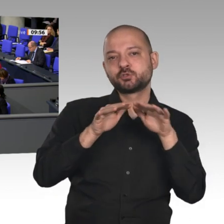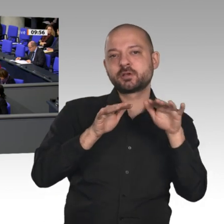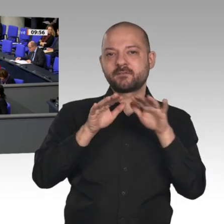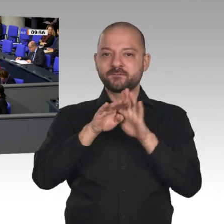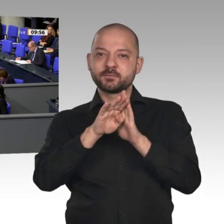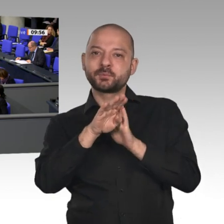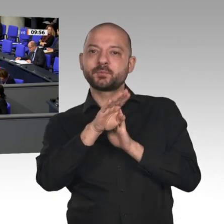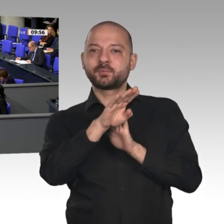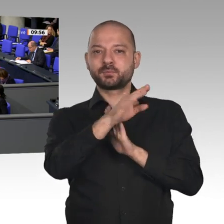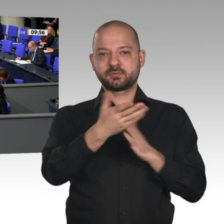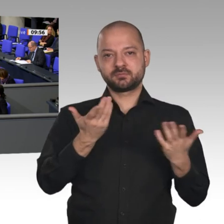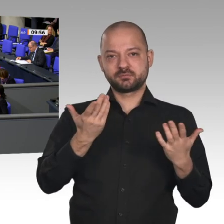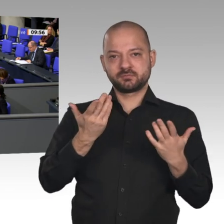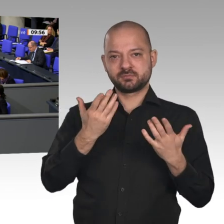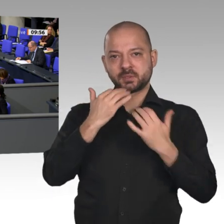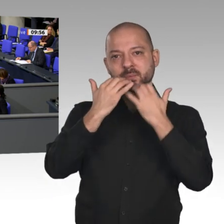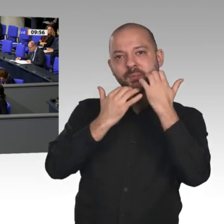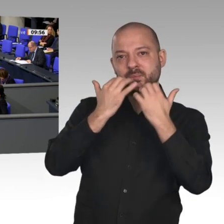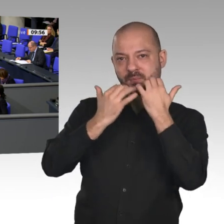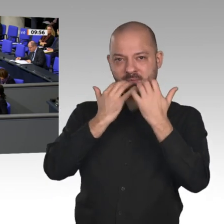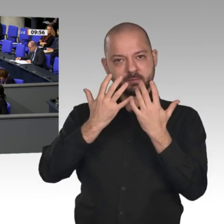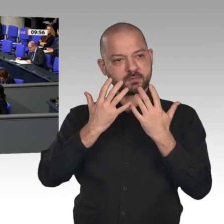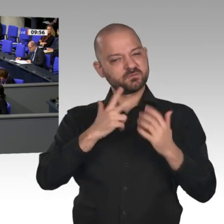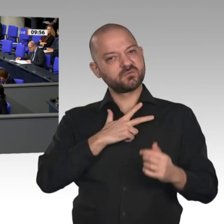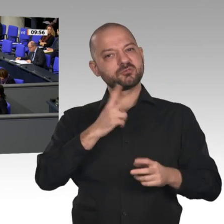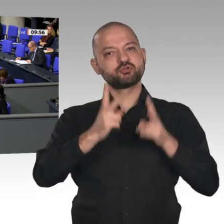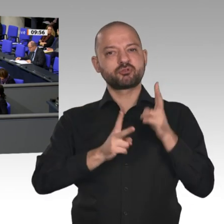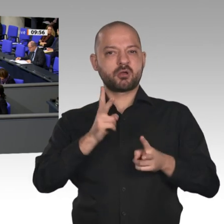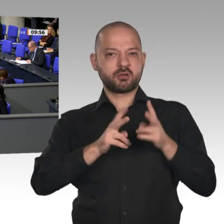in diesem Haus. Wir sind nicht die Volkskammer. Wir sind hier aufgerufen, über die Probleme